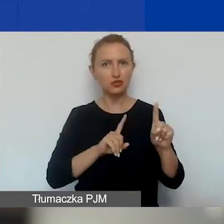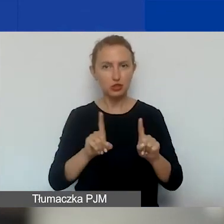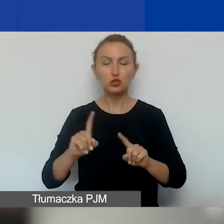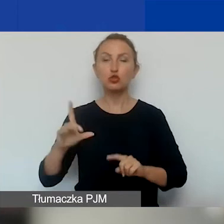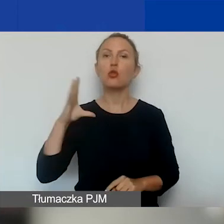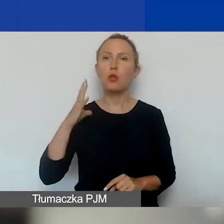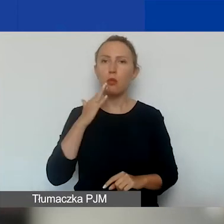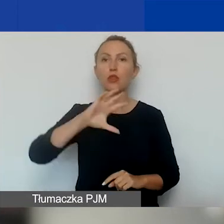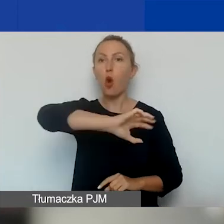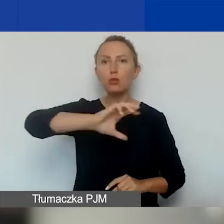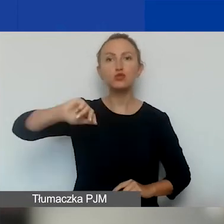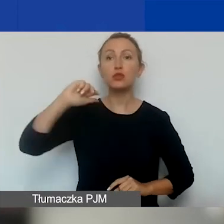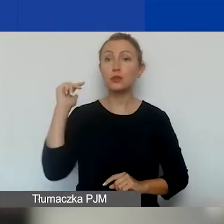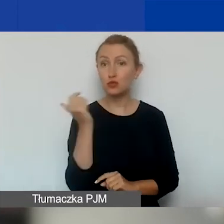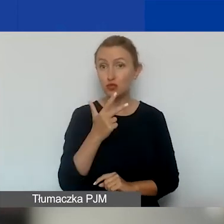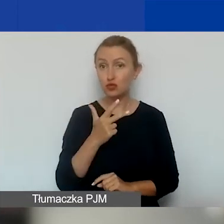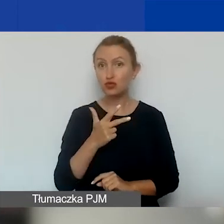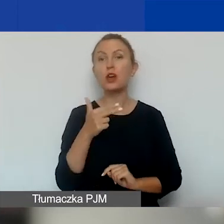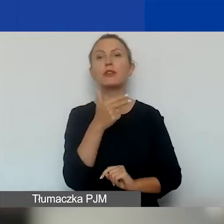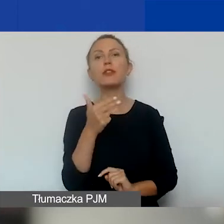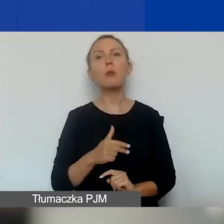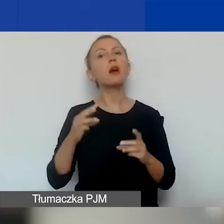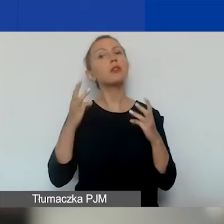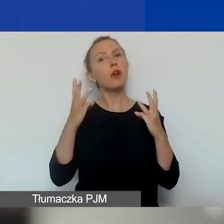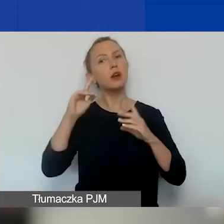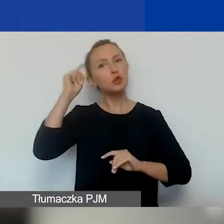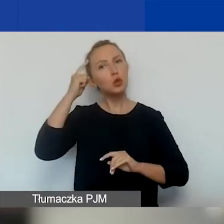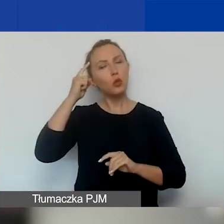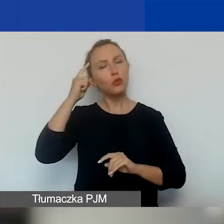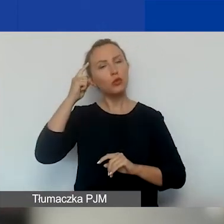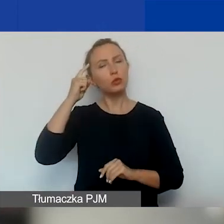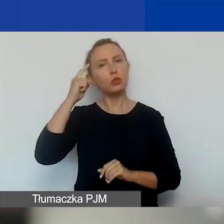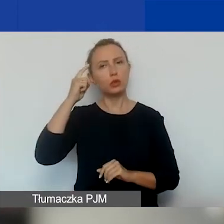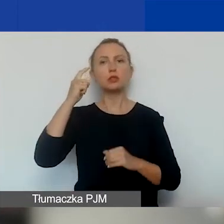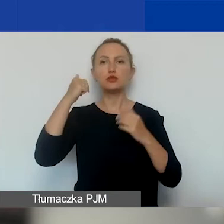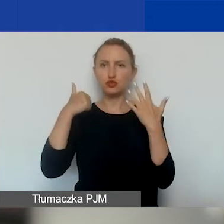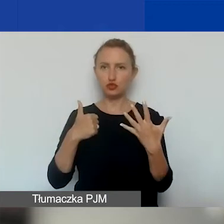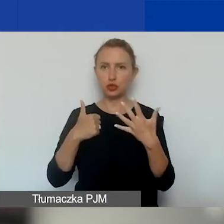Obszary są trzy, tematów o znaczeniu szczególnym jest sześć